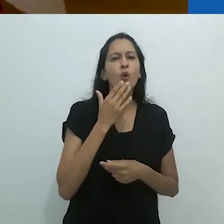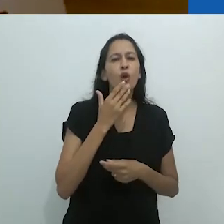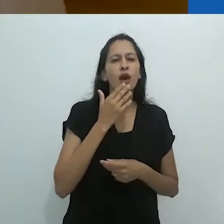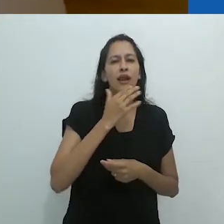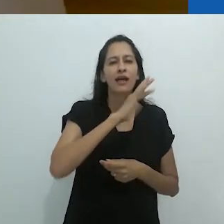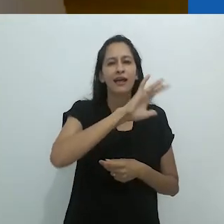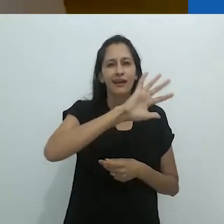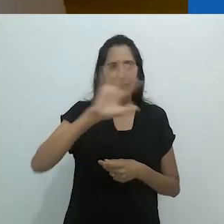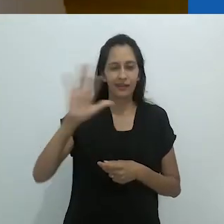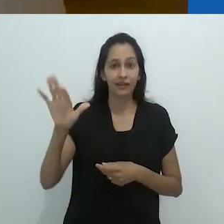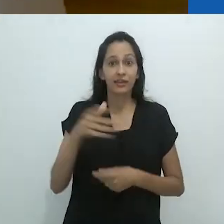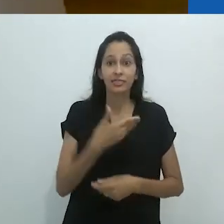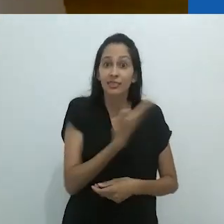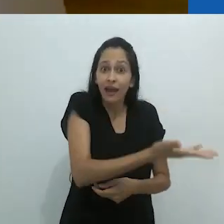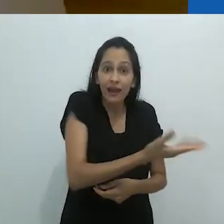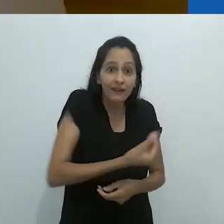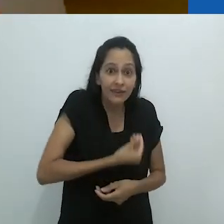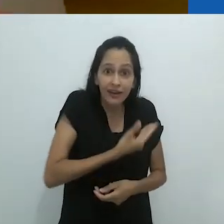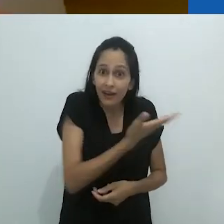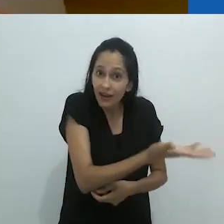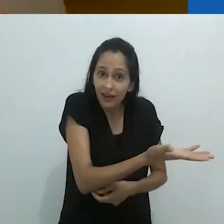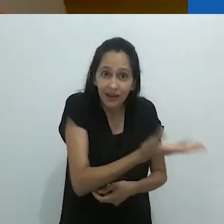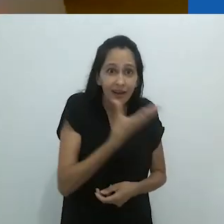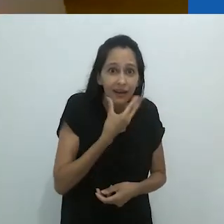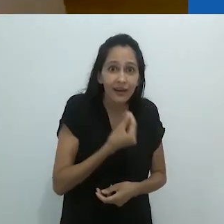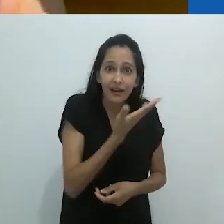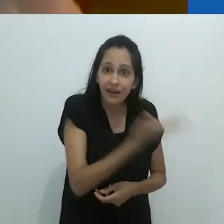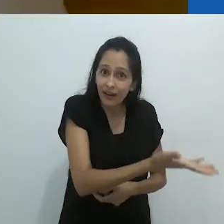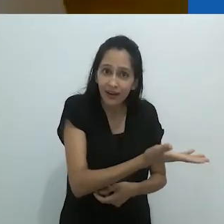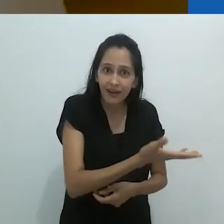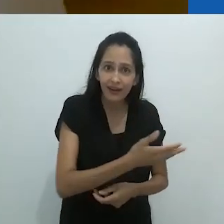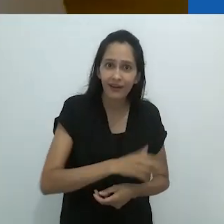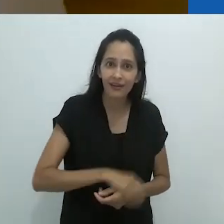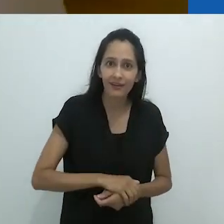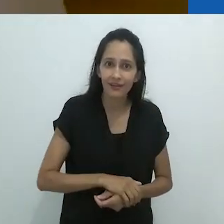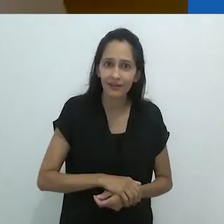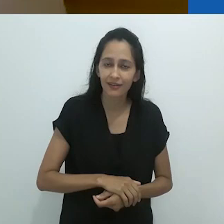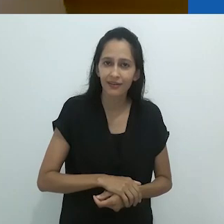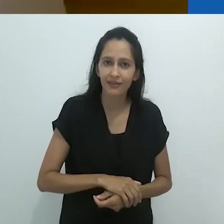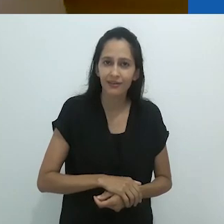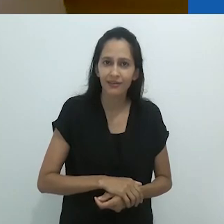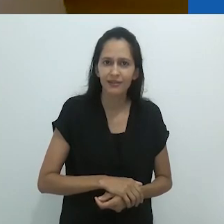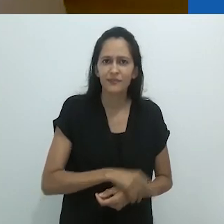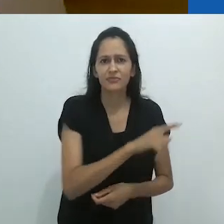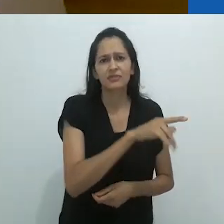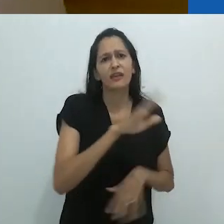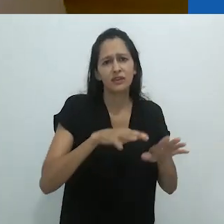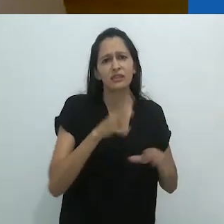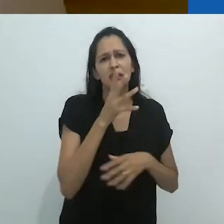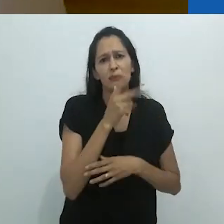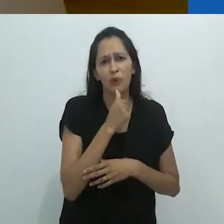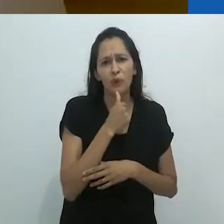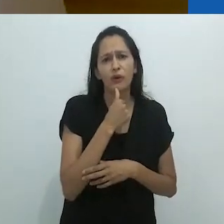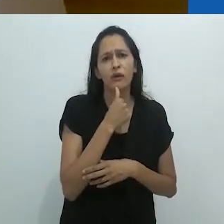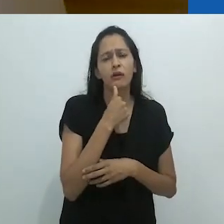com todos estes desenhos de animais em giz colorido. E lá estava o cara!